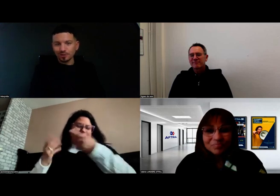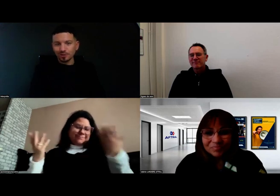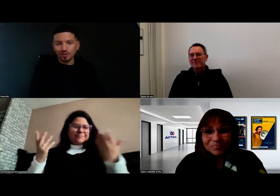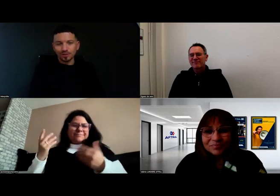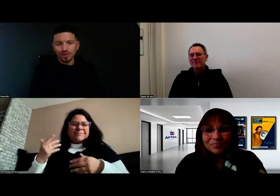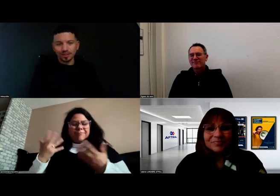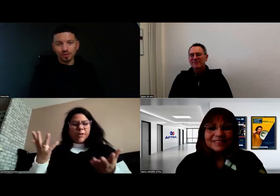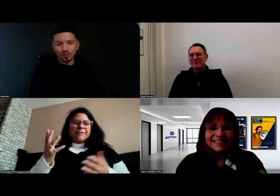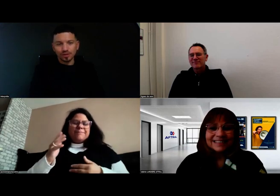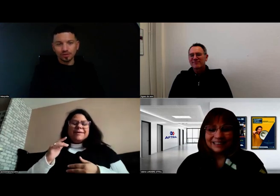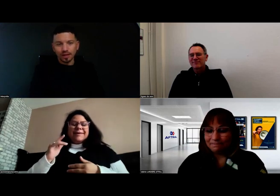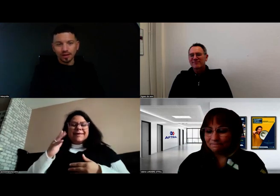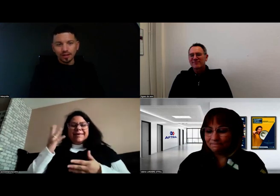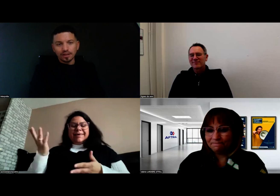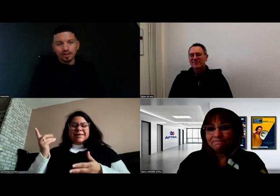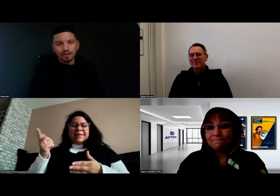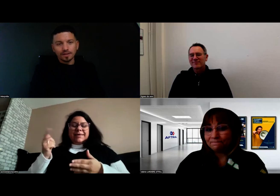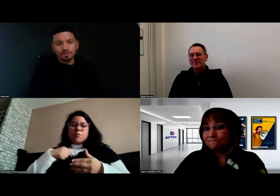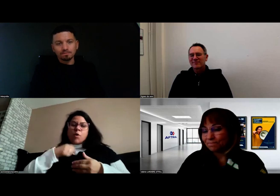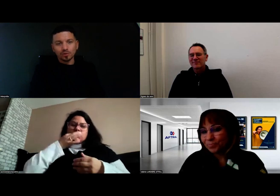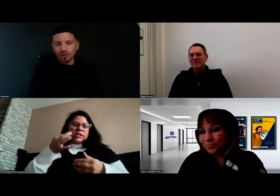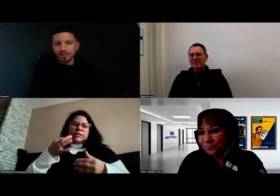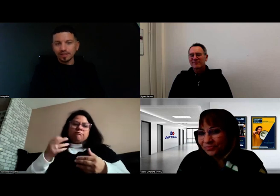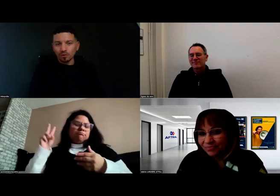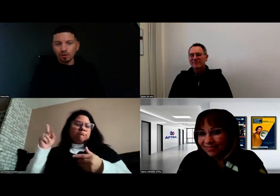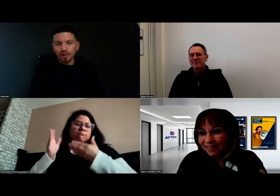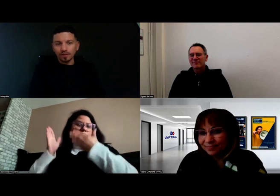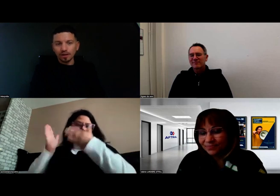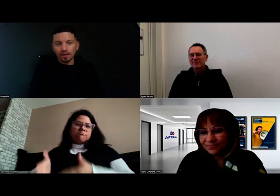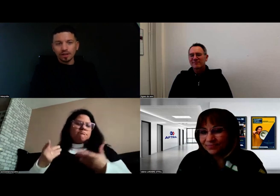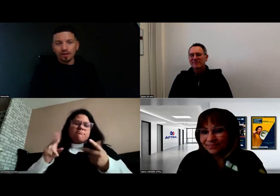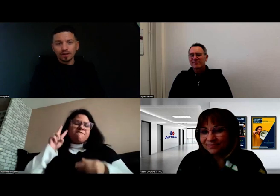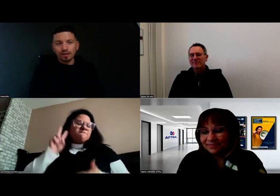Je lui avais attribué ce signe-là. Donc, Fred était mon formateur.